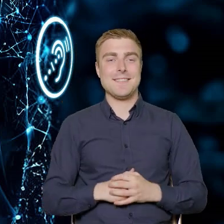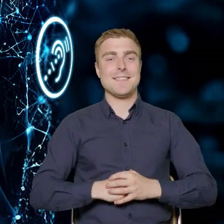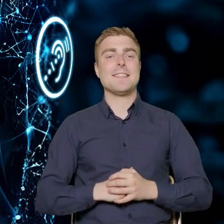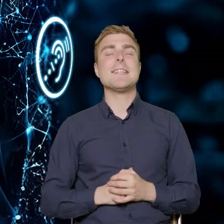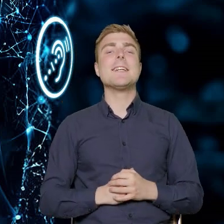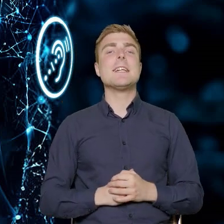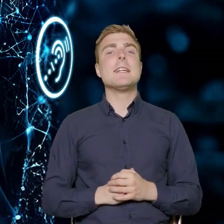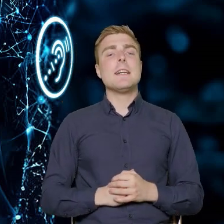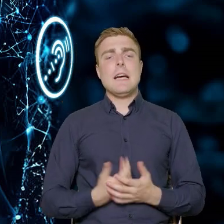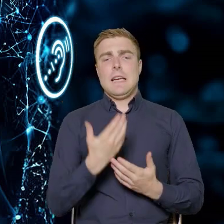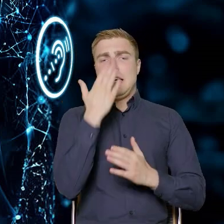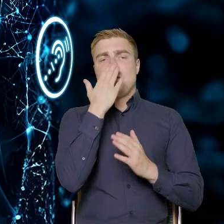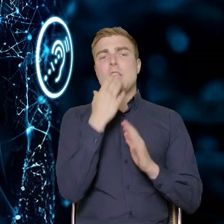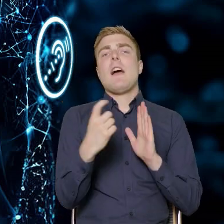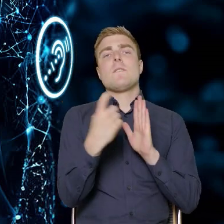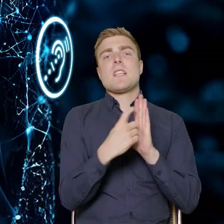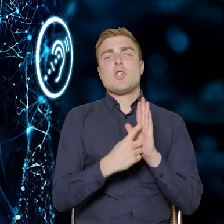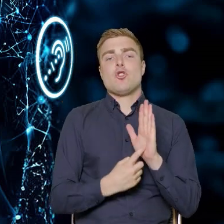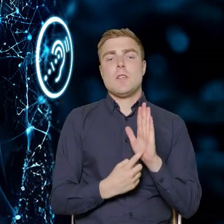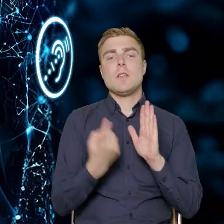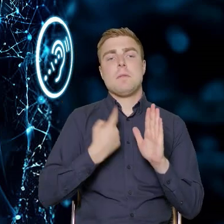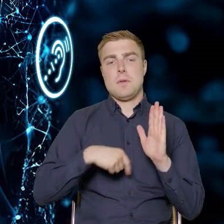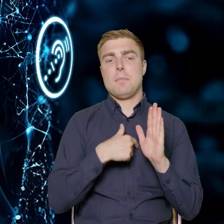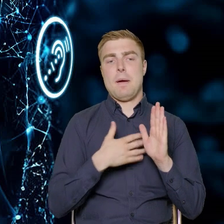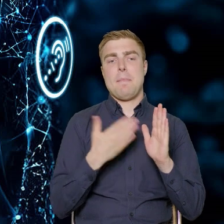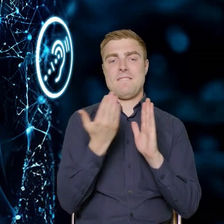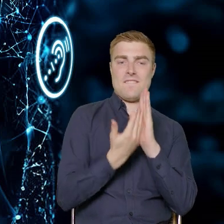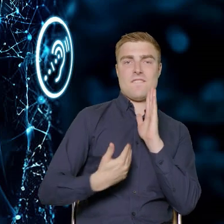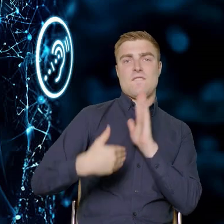Jeżeli chodzi o wskaźniki, to tutaj mamy większy wskaźnik do zrealizowania.